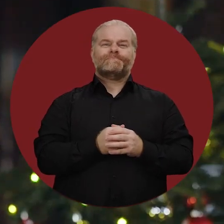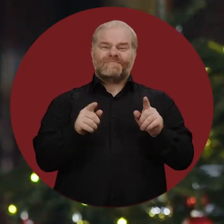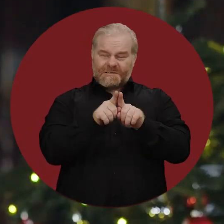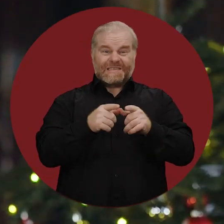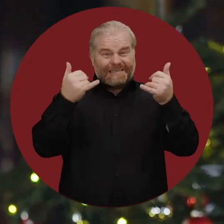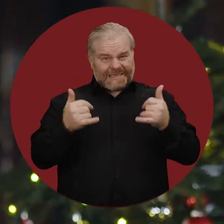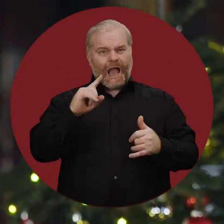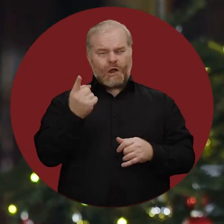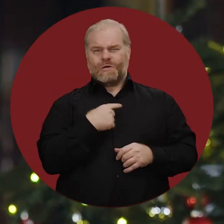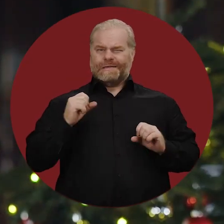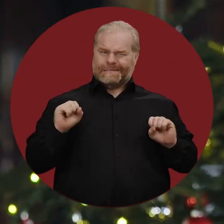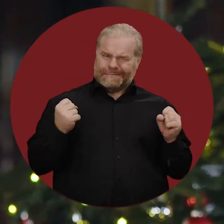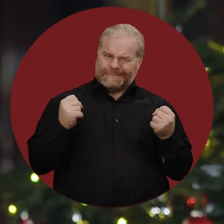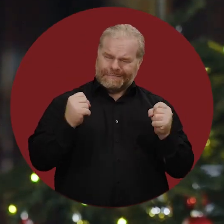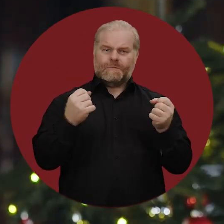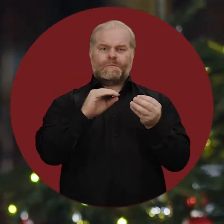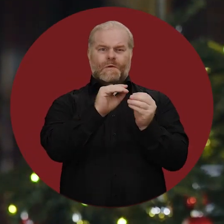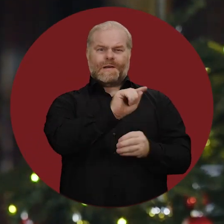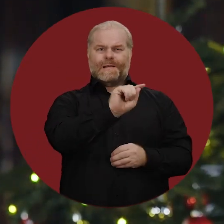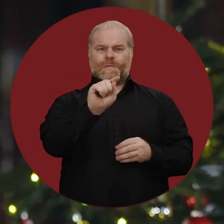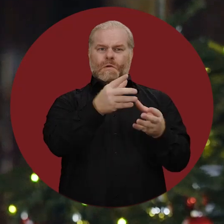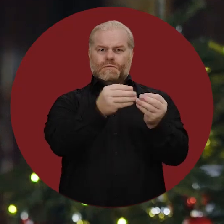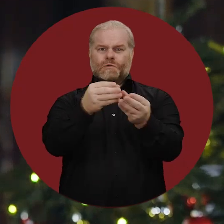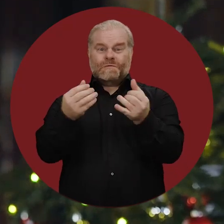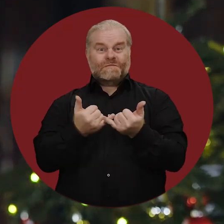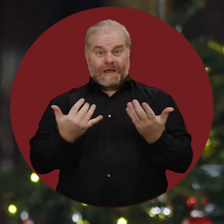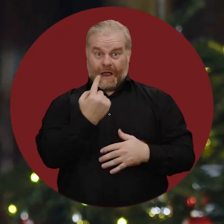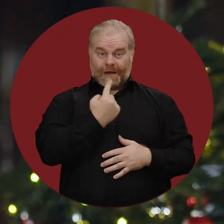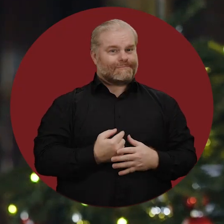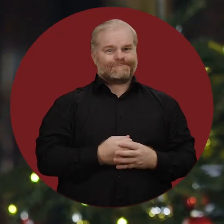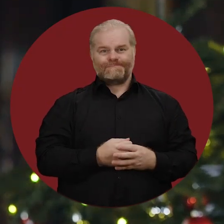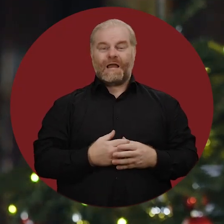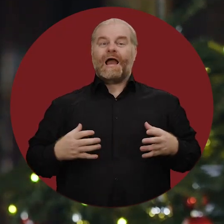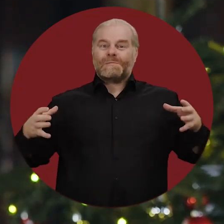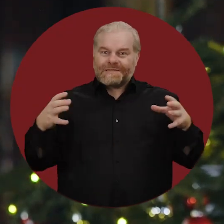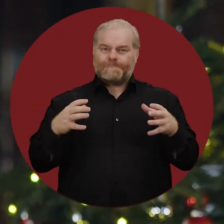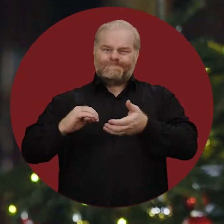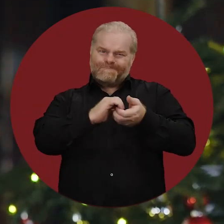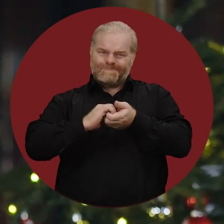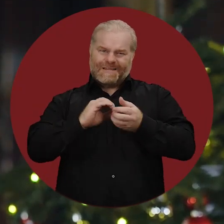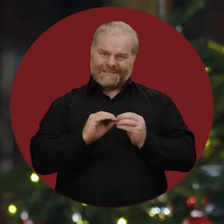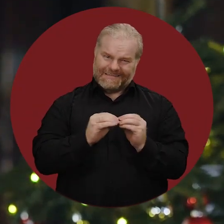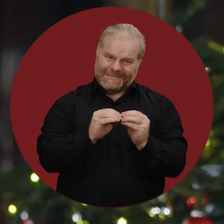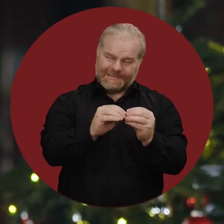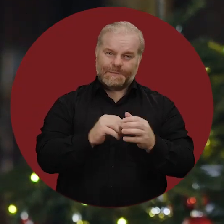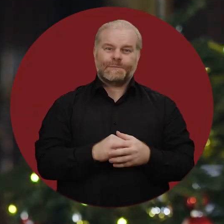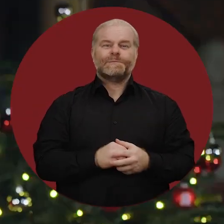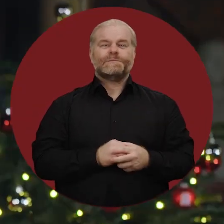So müssen wir uns auch jetzt wieder dafür einsetzen, die Probleme zu lösen: gemeinsam mit vereinter Kraft.